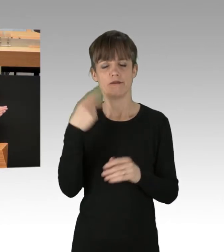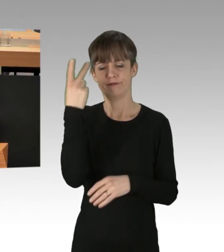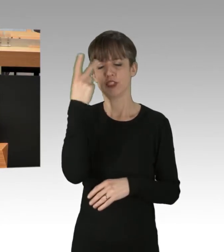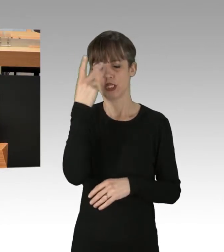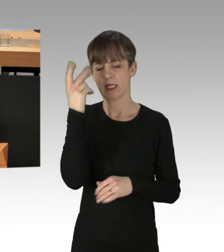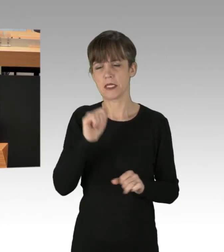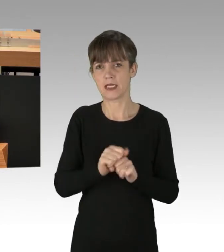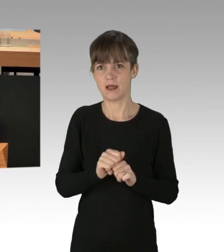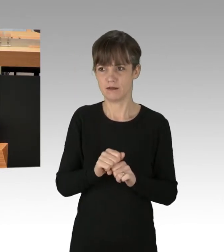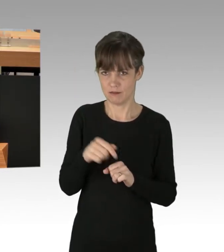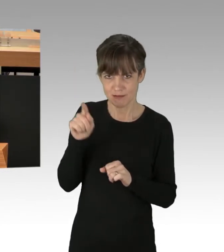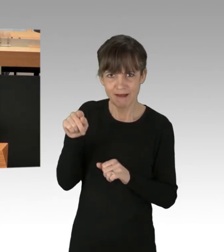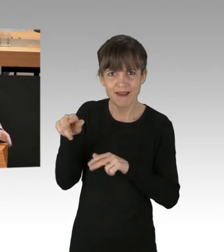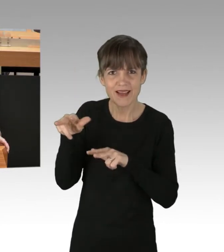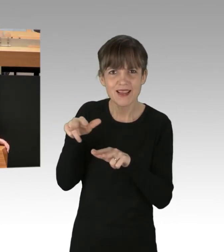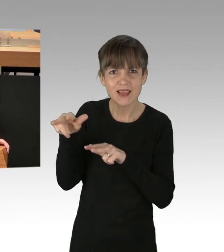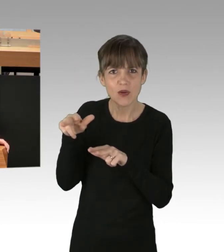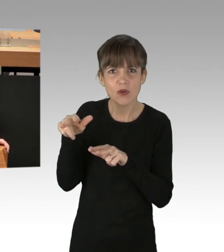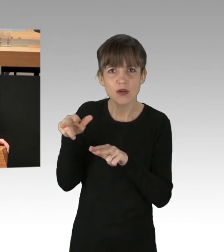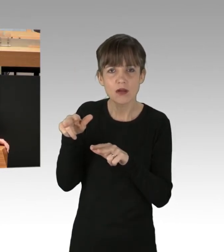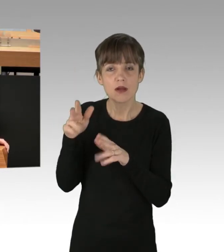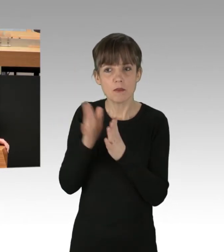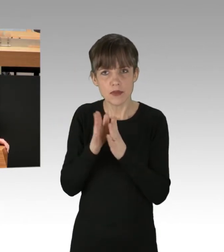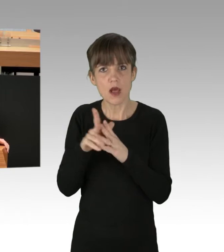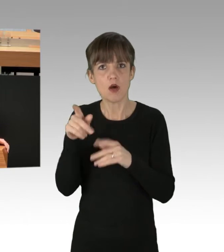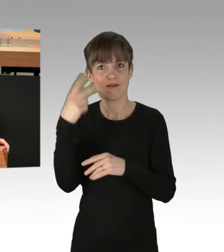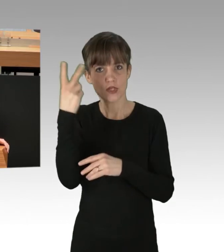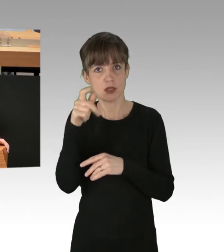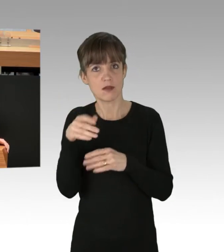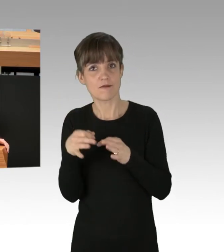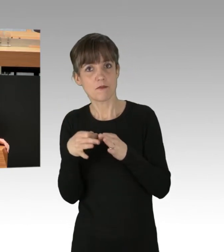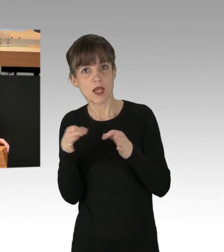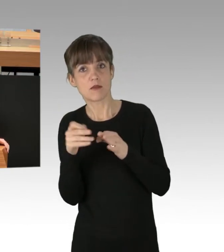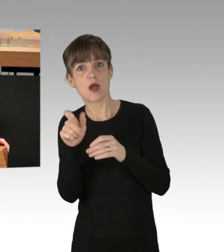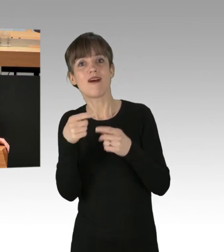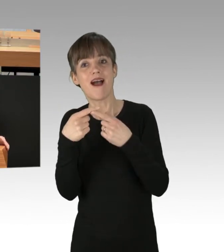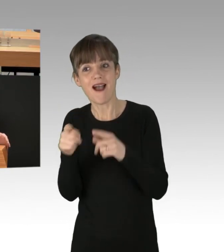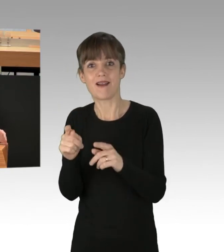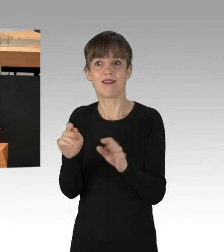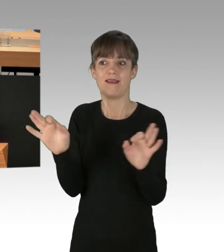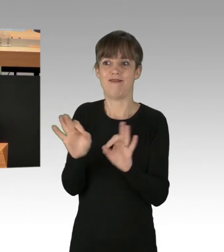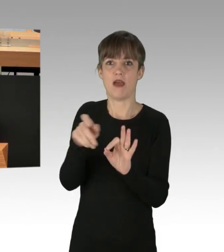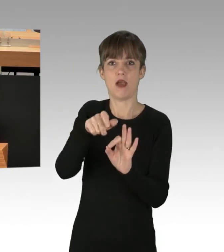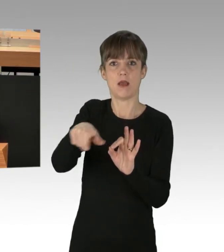wenn Sie Regierung sind, doch dasselbe Verständnis für solche Maßnahmen auch gegenüber anderen Gefährdern aufbringen, wenn diese in gleicher Weise